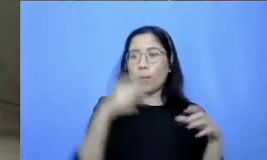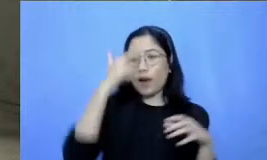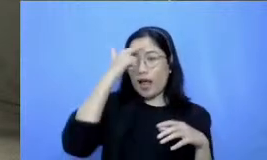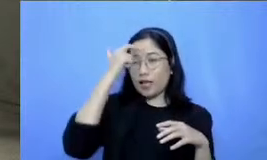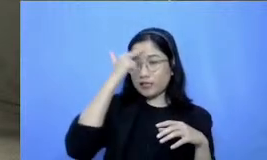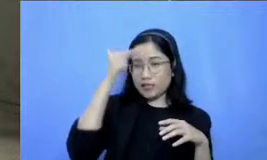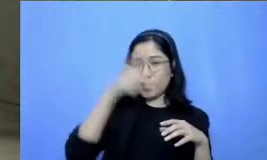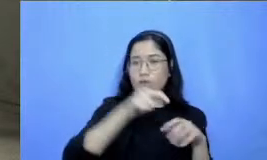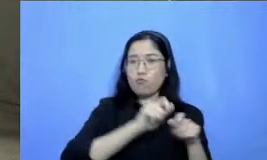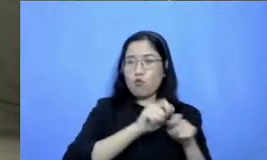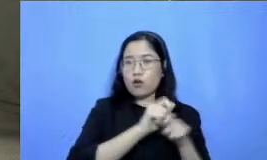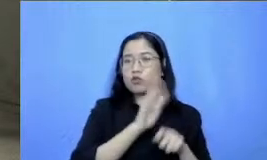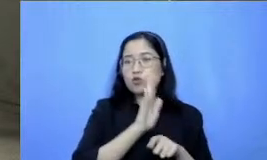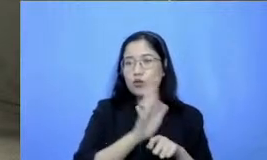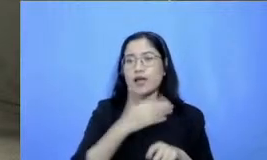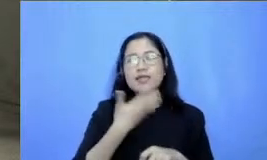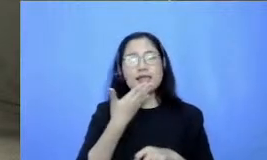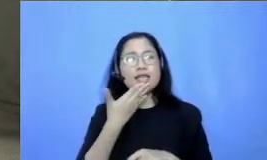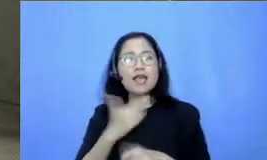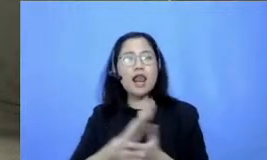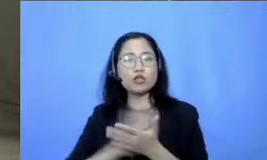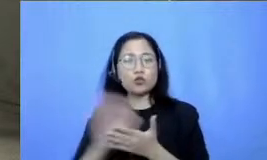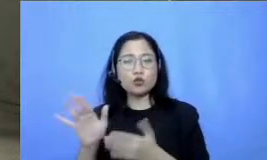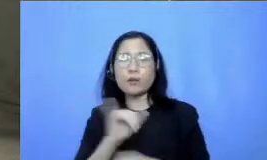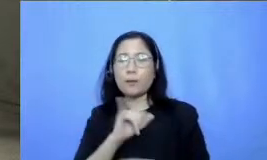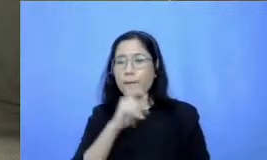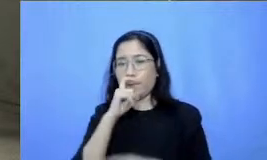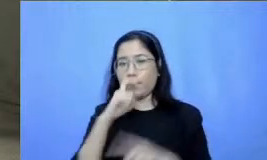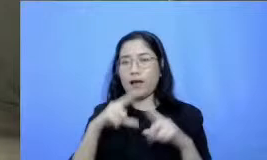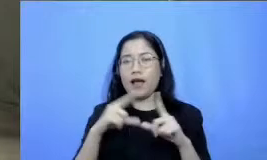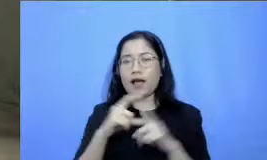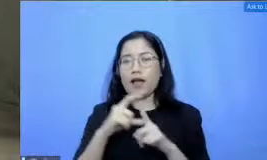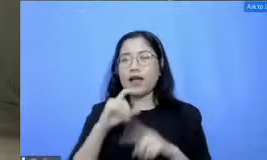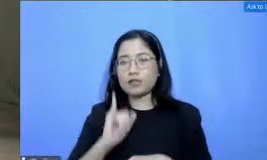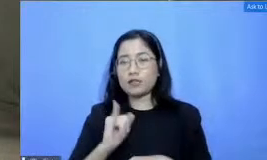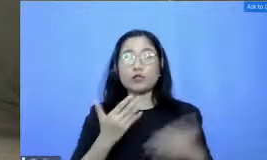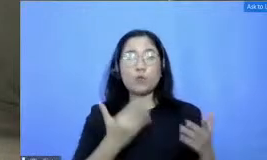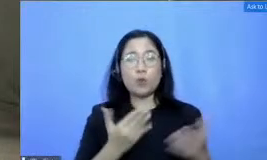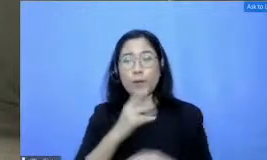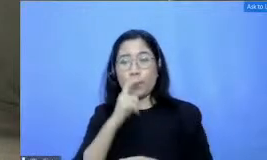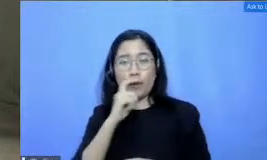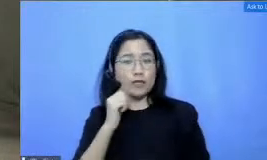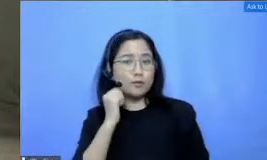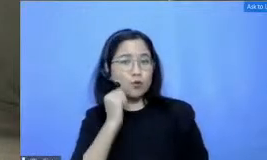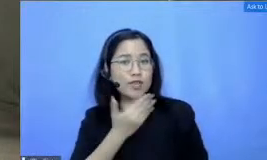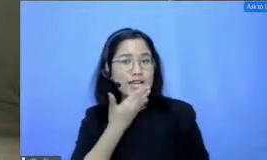beliau Jadi mudah-mudahan pertanyaan Bapak dan Ibu bisa terjawab di sana juga baik kita